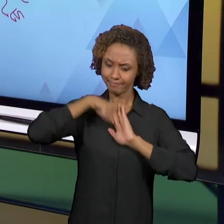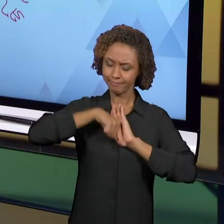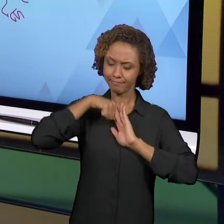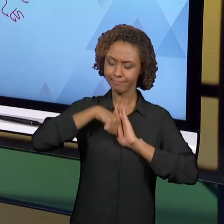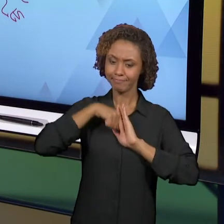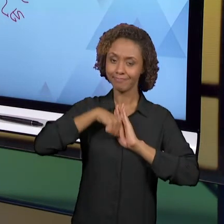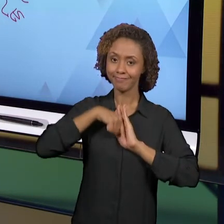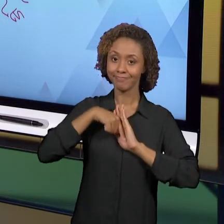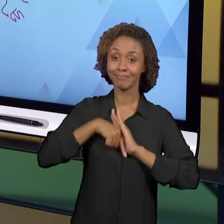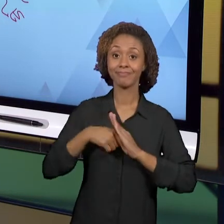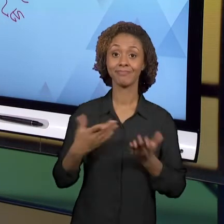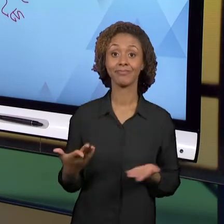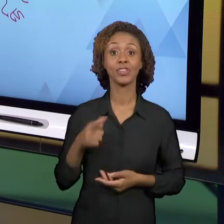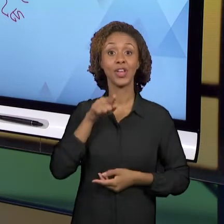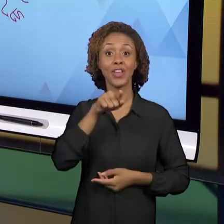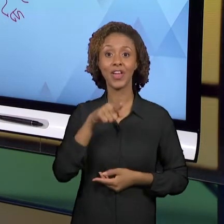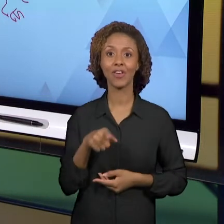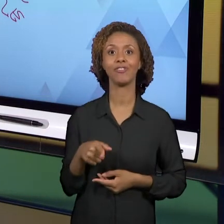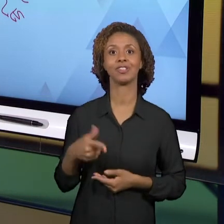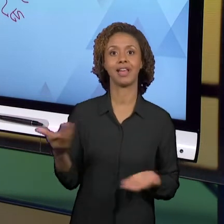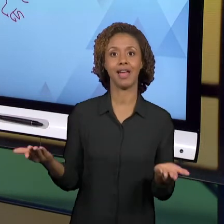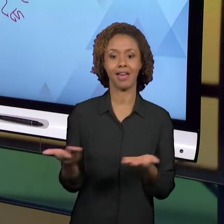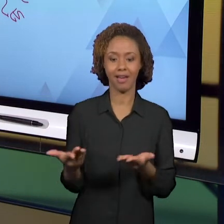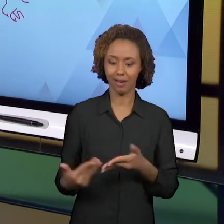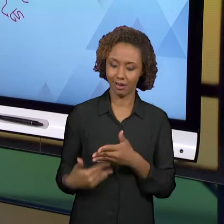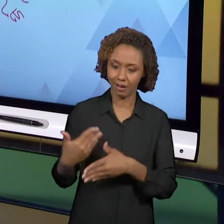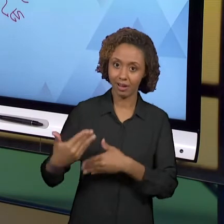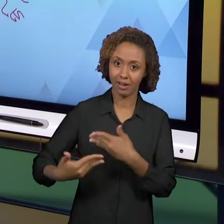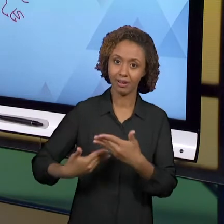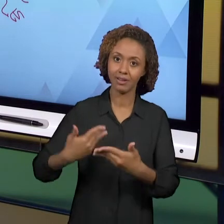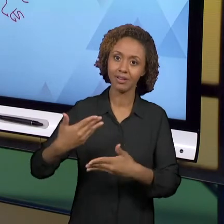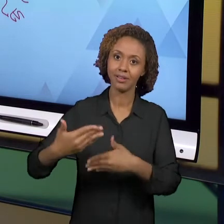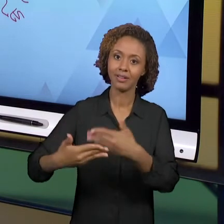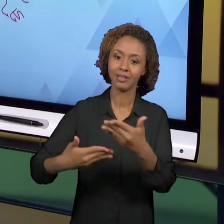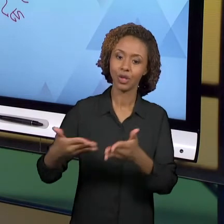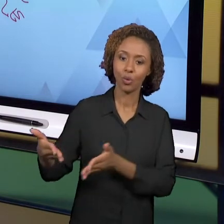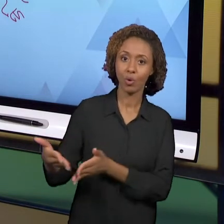A FORMAÇÃO INICIAL NÃO DEVE SER CONSIDERADA COMO